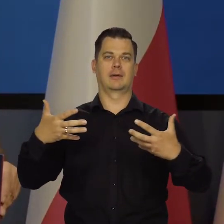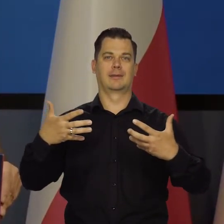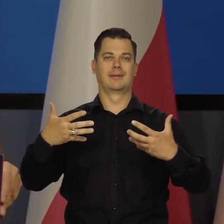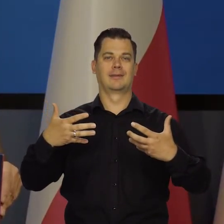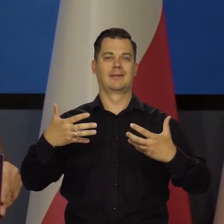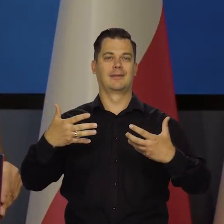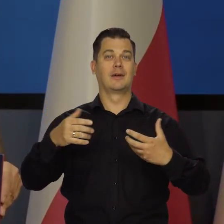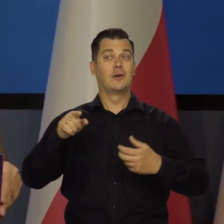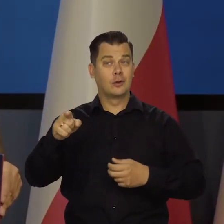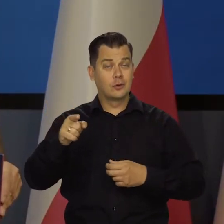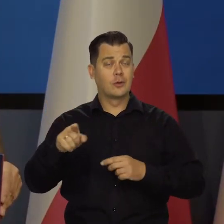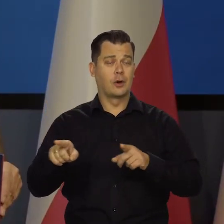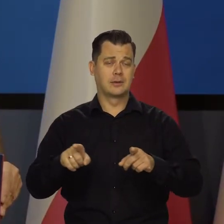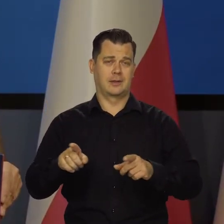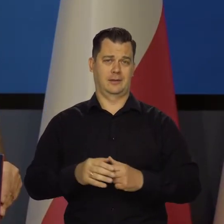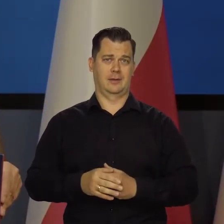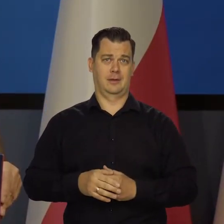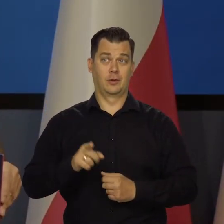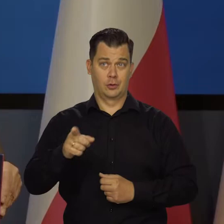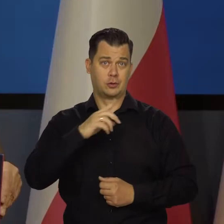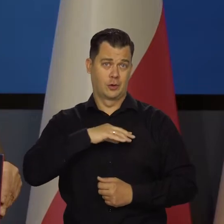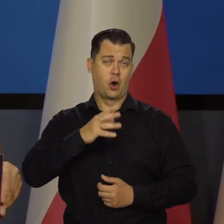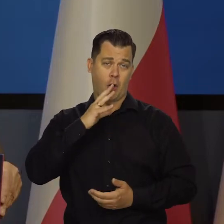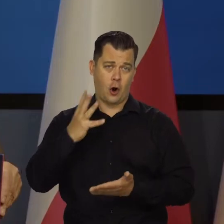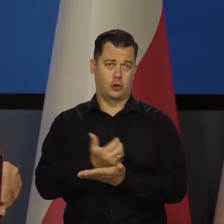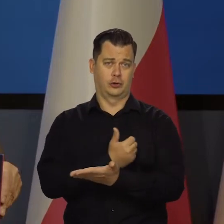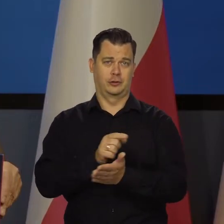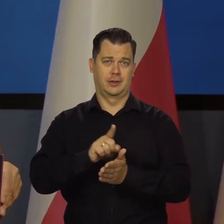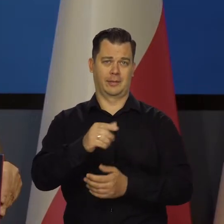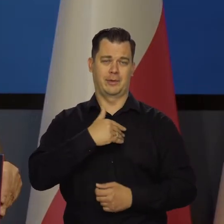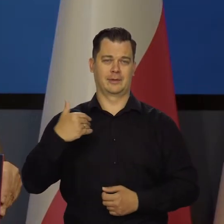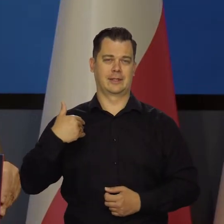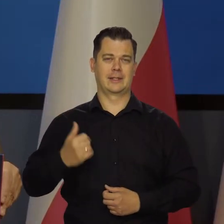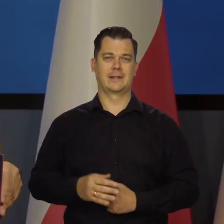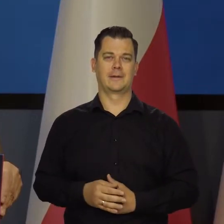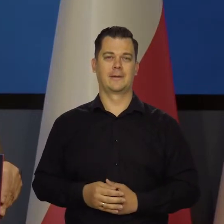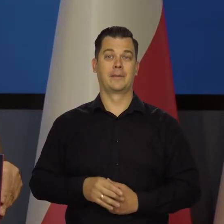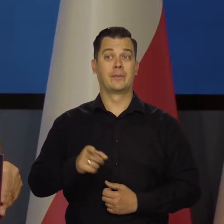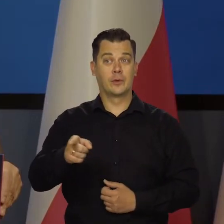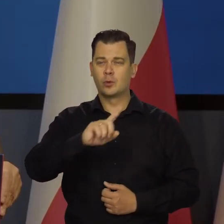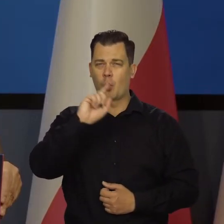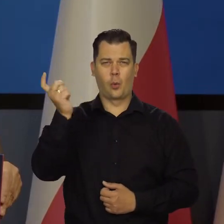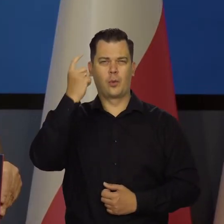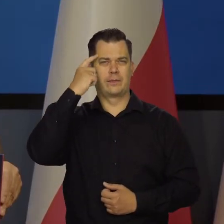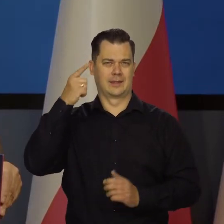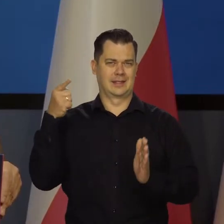Na tym to polega. Z tego mamy korzyść. A to jest główna korzyść, a nie ta nawet, że tam,